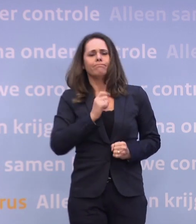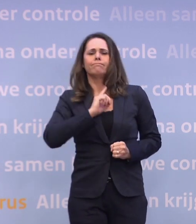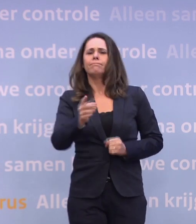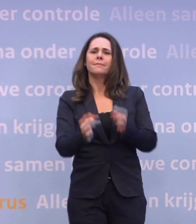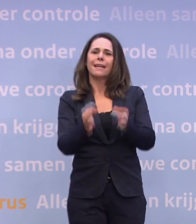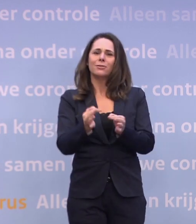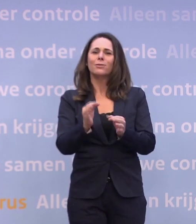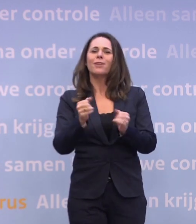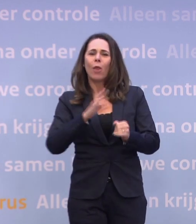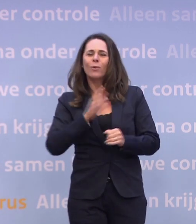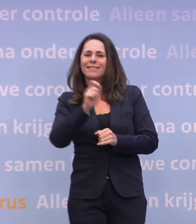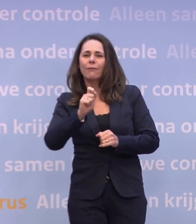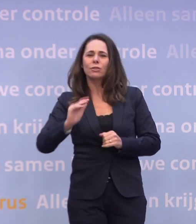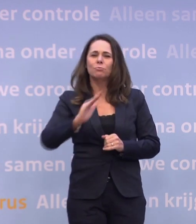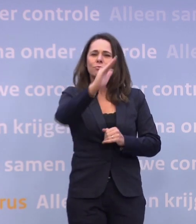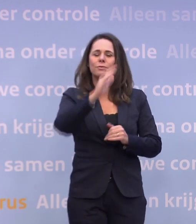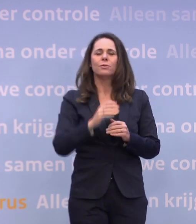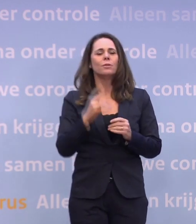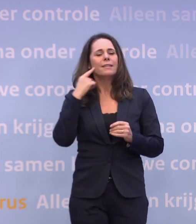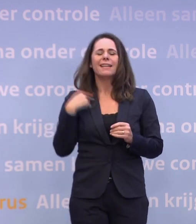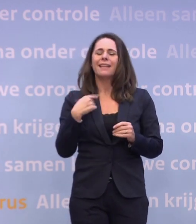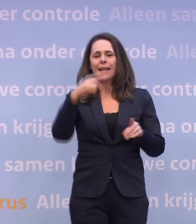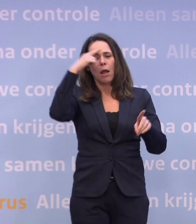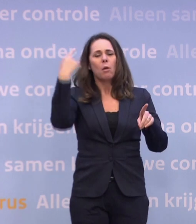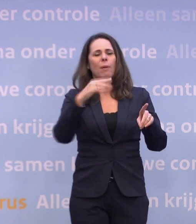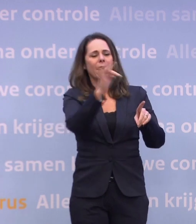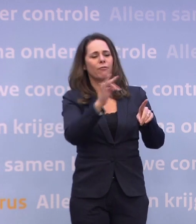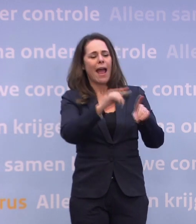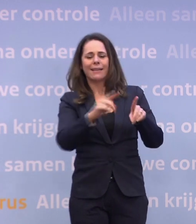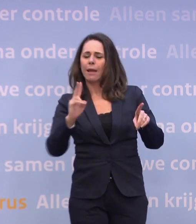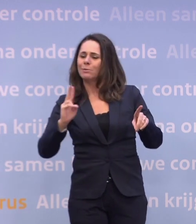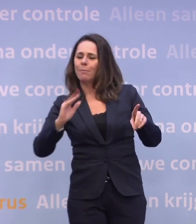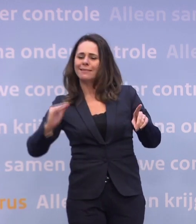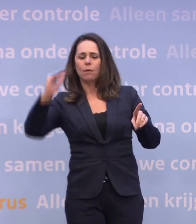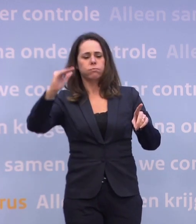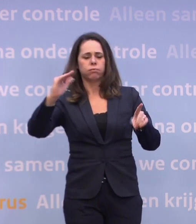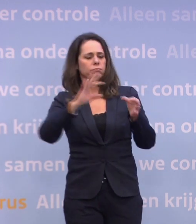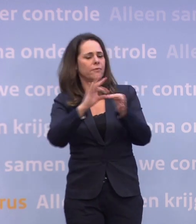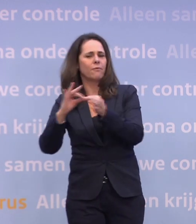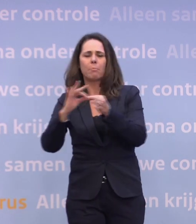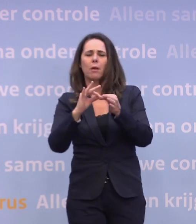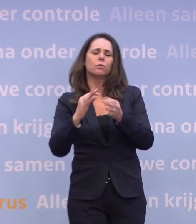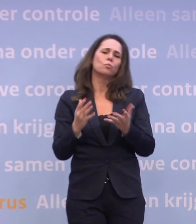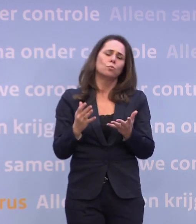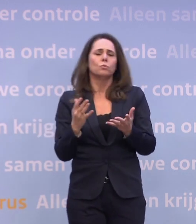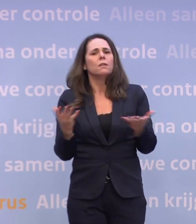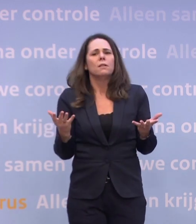Dus ik denk niet dat er een lineair verband is met Black Friday. Ik denk wel dat het natuurlijk helpt om al die algemene maatregelen in acht te nemen.